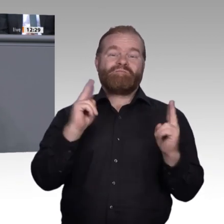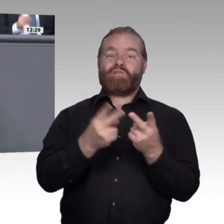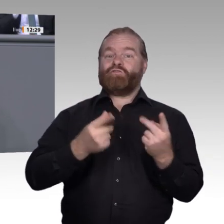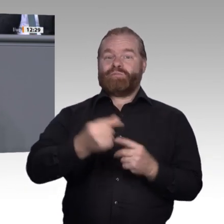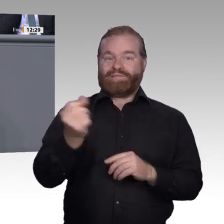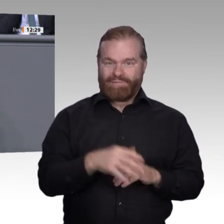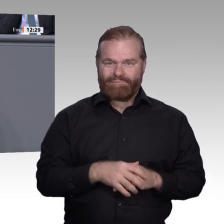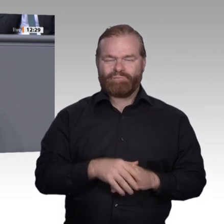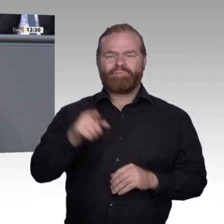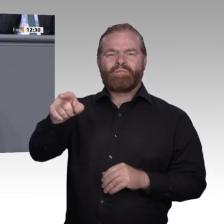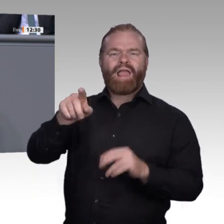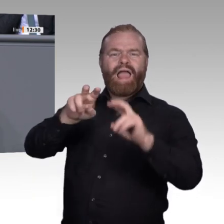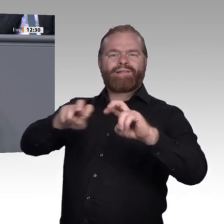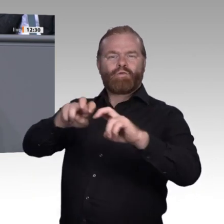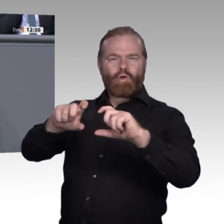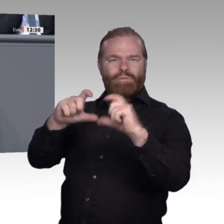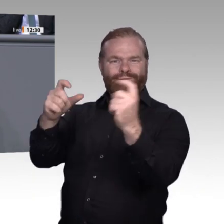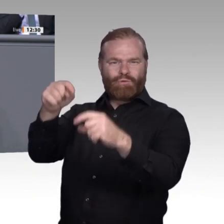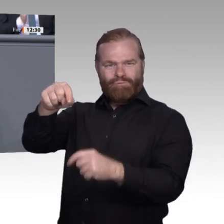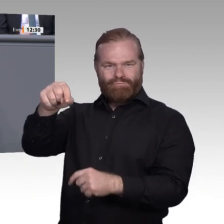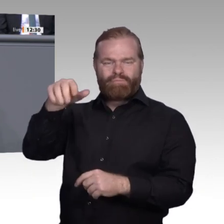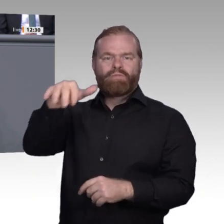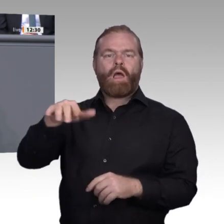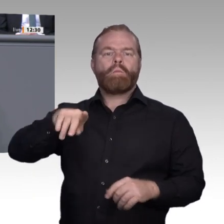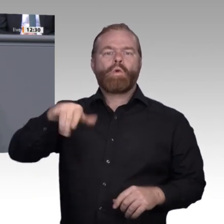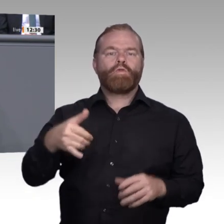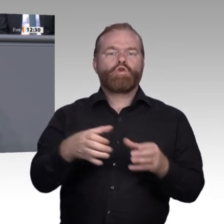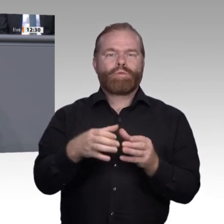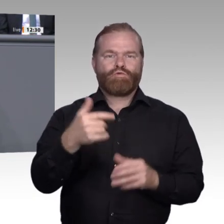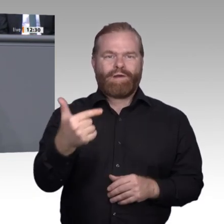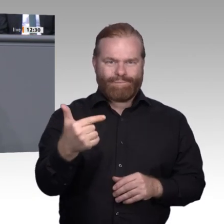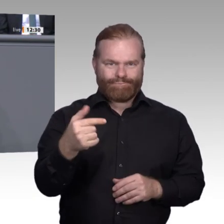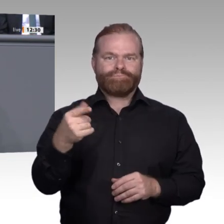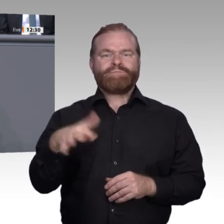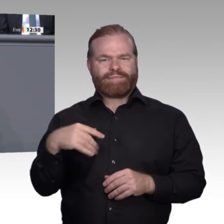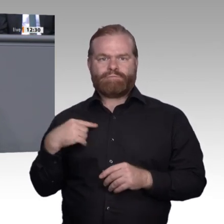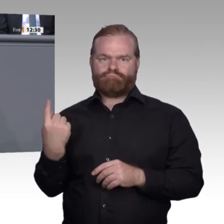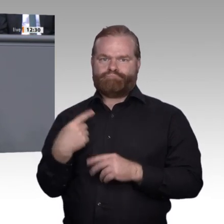Ich greife einige wichtige Punkte aus unserer bisherigen Arbeit heraus: Die Digitalisierung